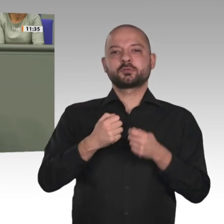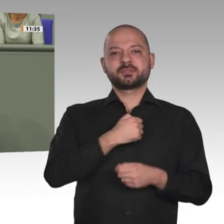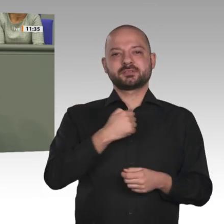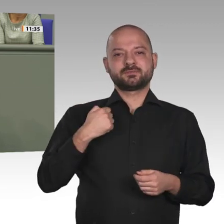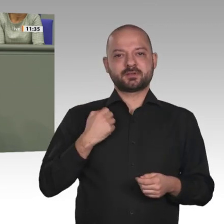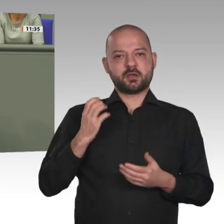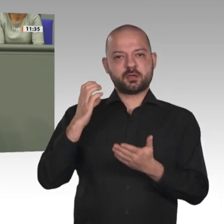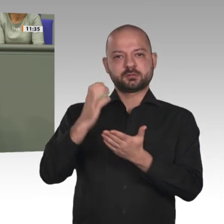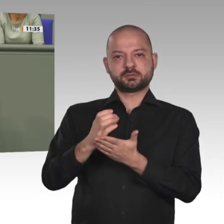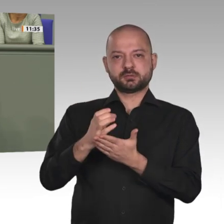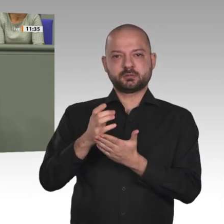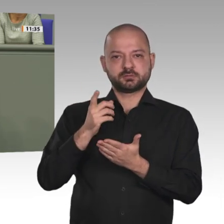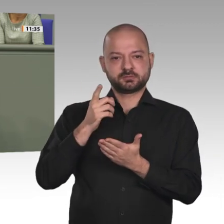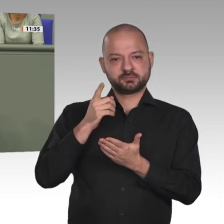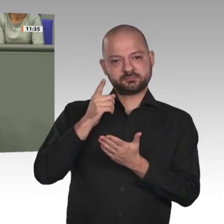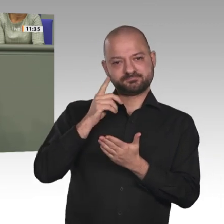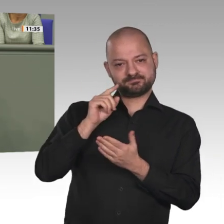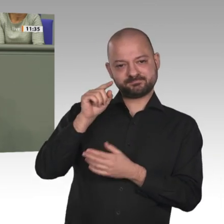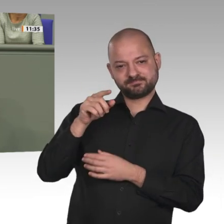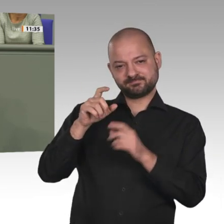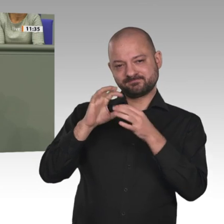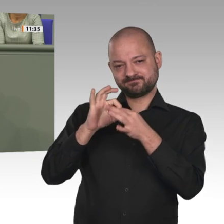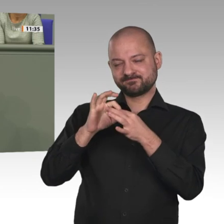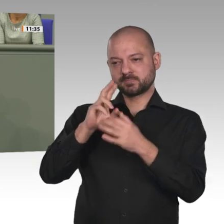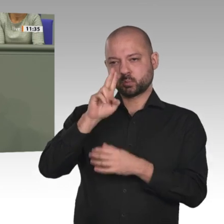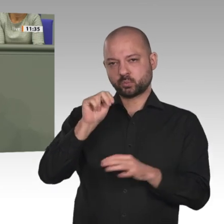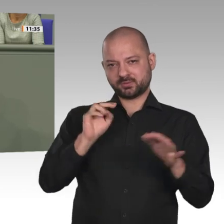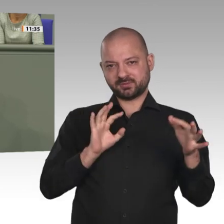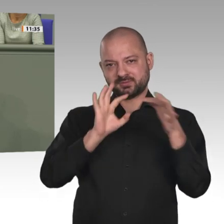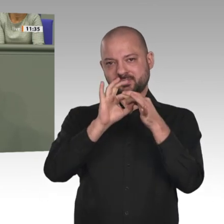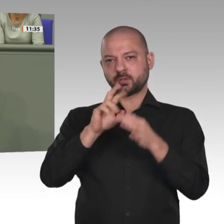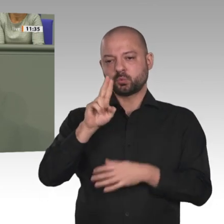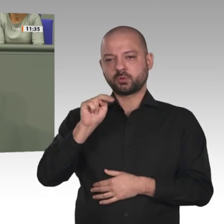Die Mission wurde im Jahr 2007 beschlossen. Die Bundeswehr wurde für ihre Einsätze